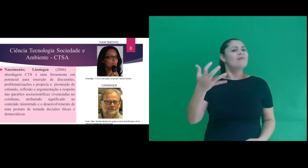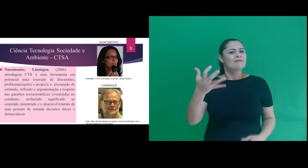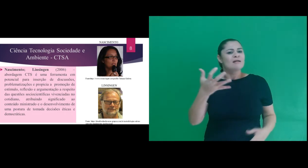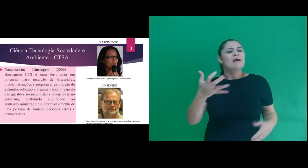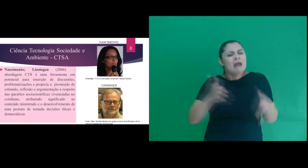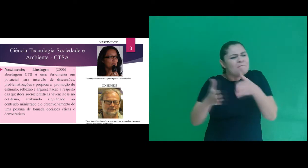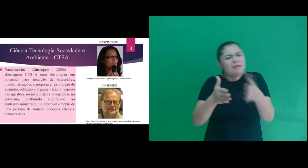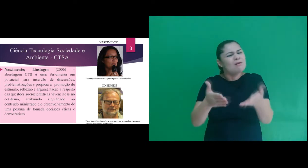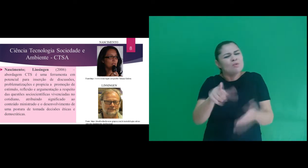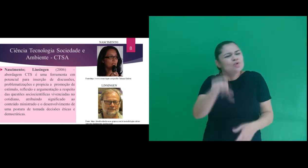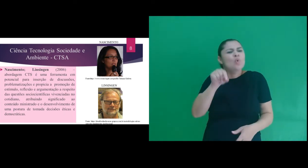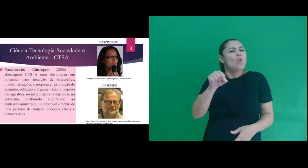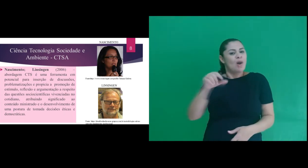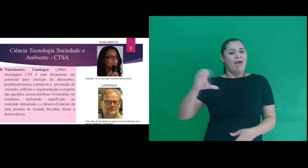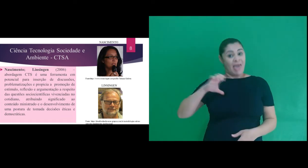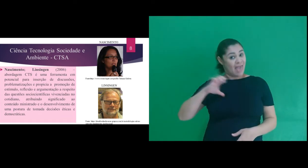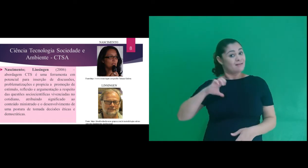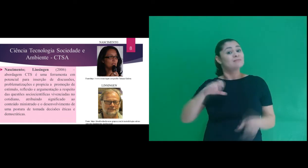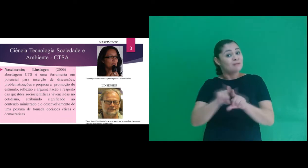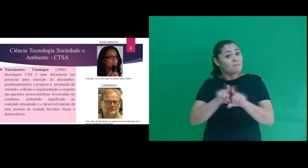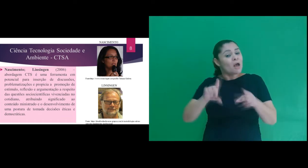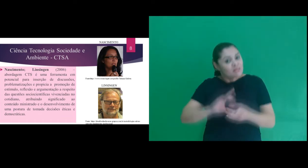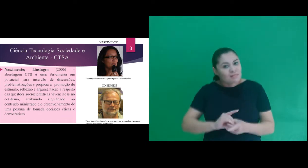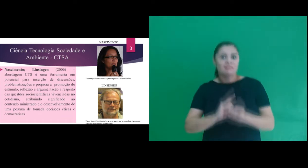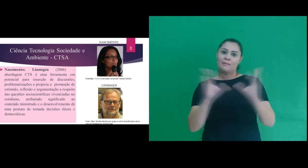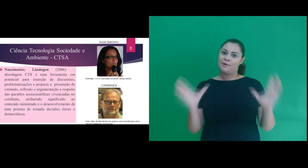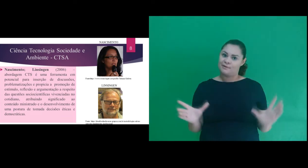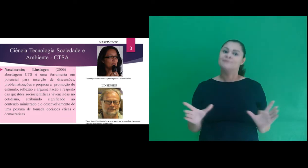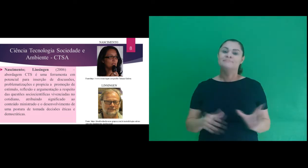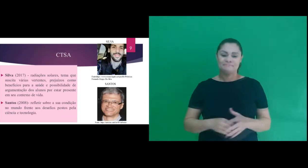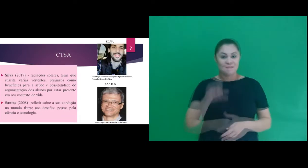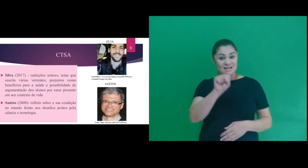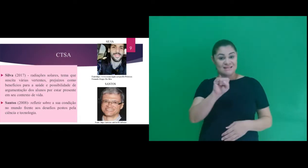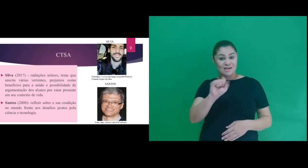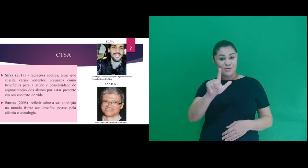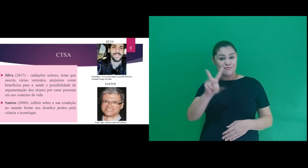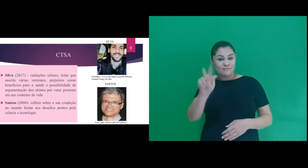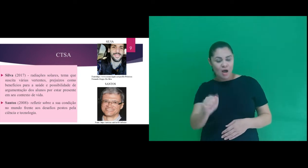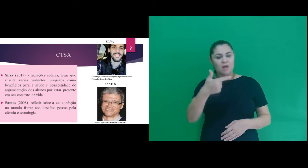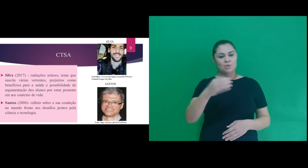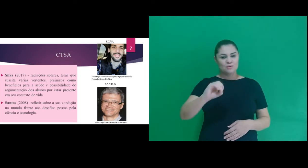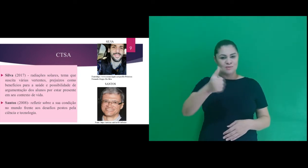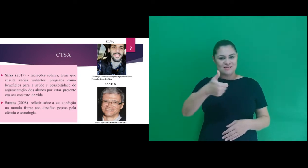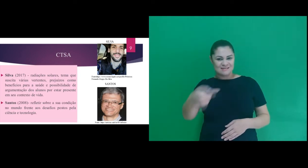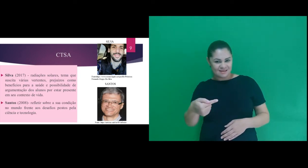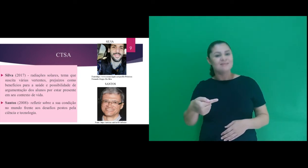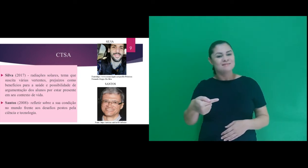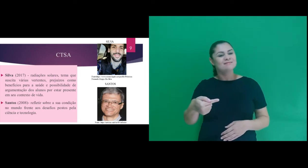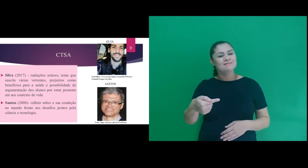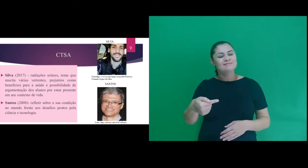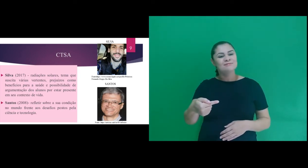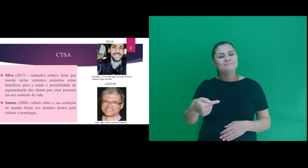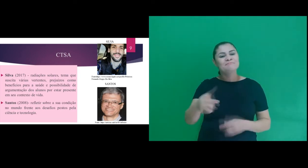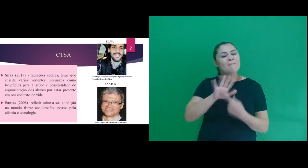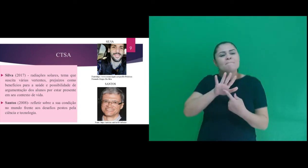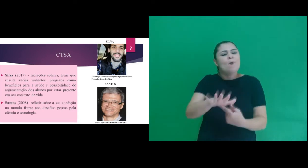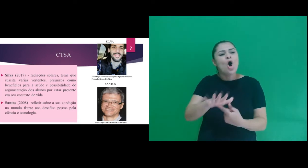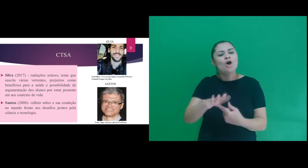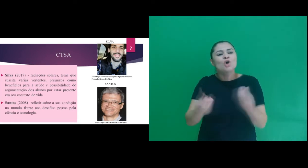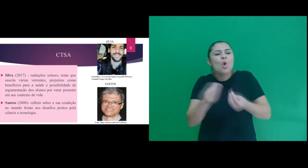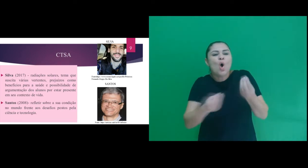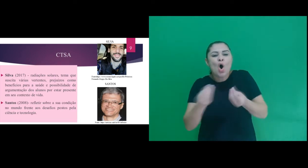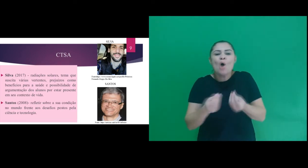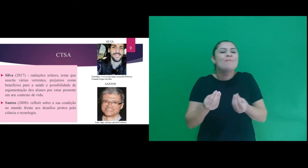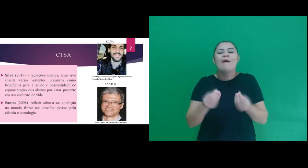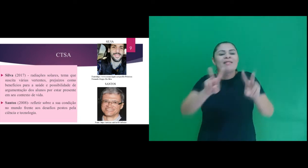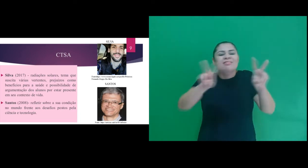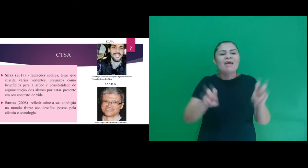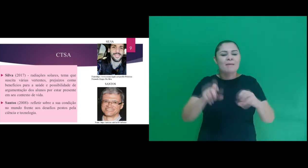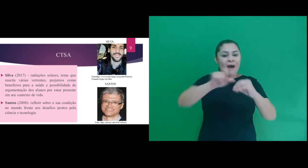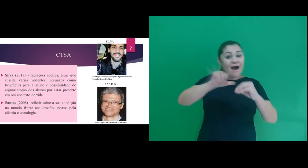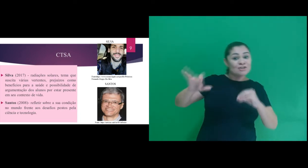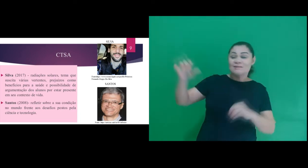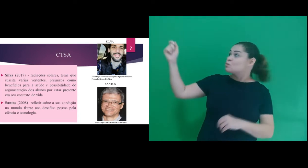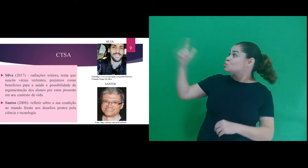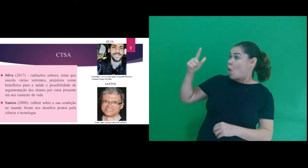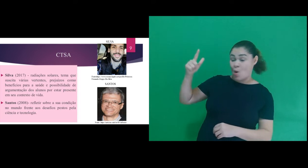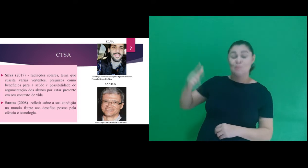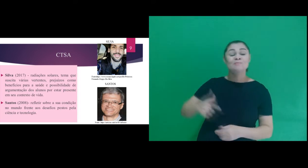postura de tomada decisões éticas e democráticas. Silva (2017) traz apontamentos quanto a temática